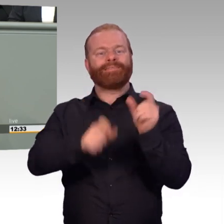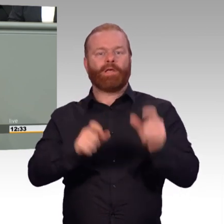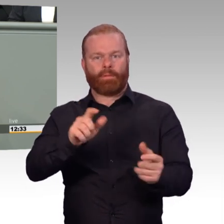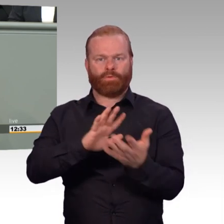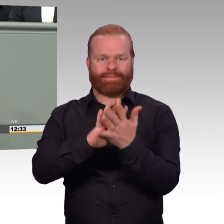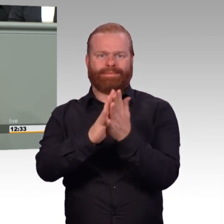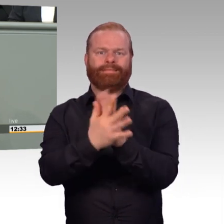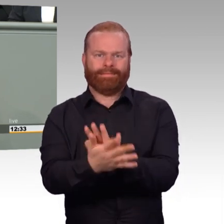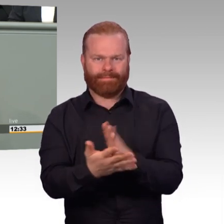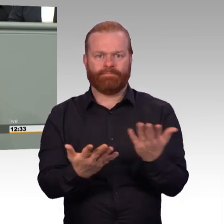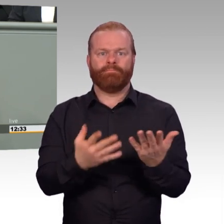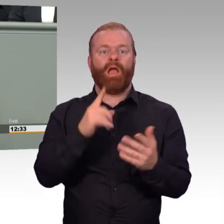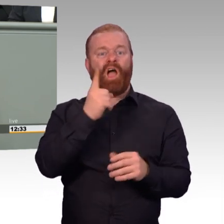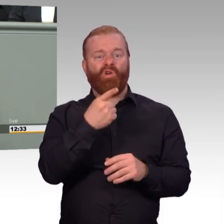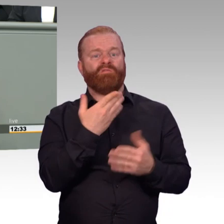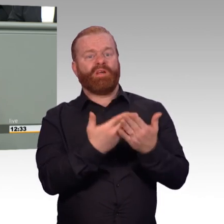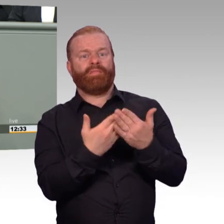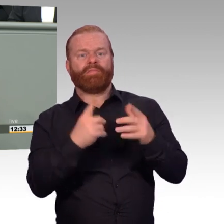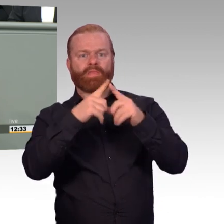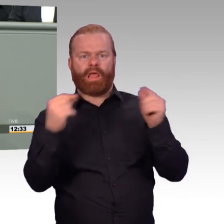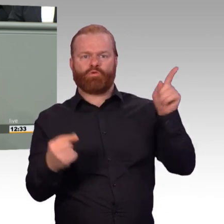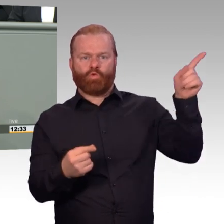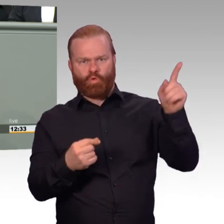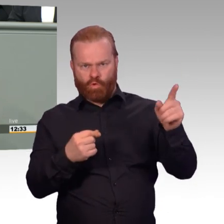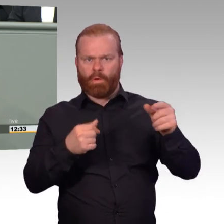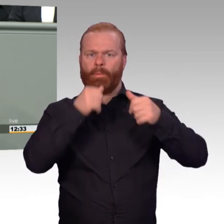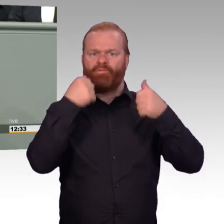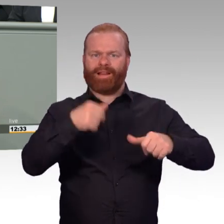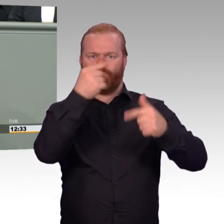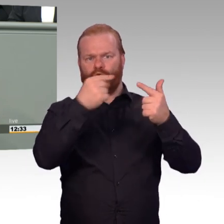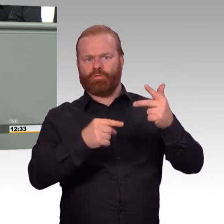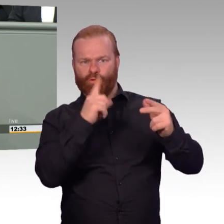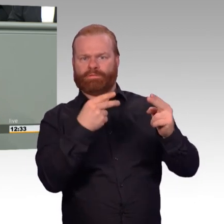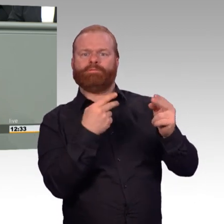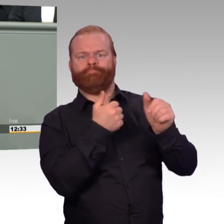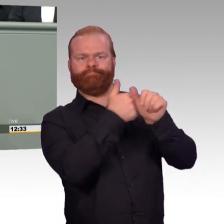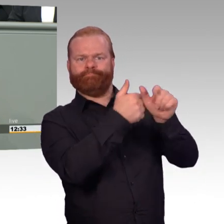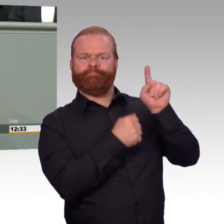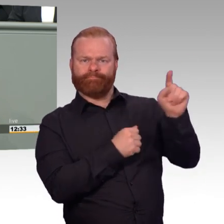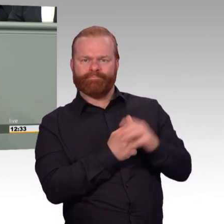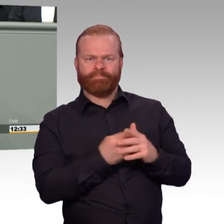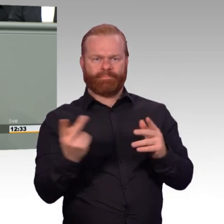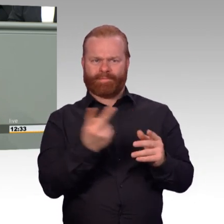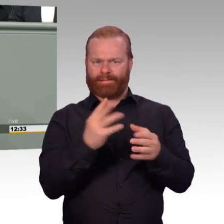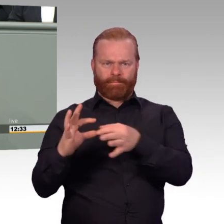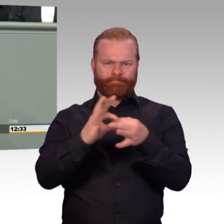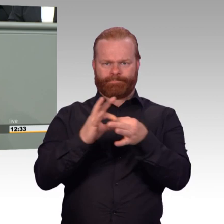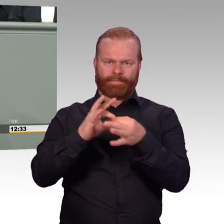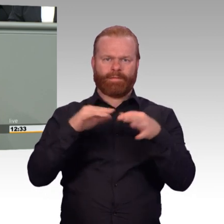Bei Truppenbesuchen in meiner ostwestfälisch-lippischen Heimat und darüber hinaus werde ich von Soldaten aller Dienstgrade und Altersgruppen jedenfalls